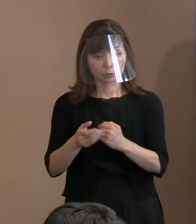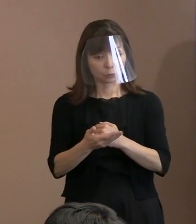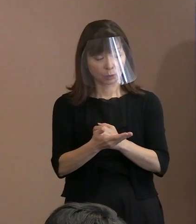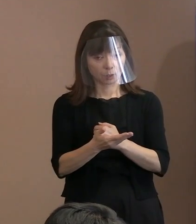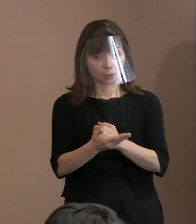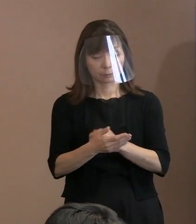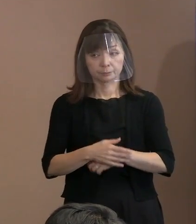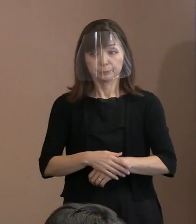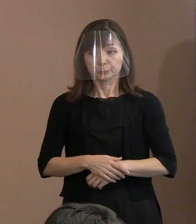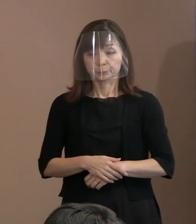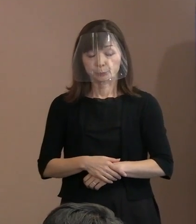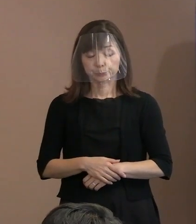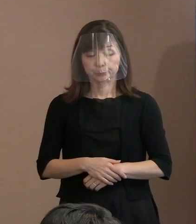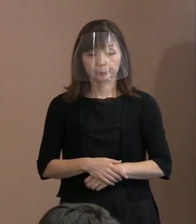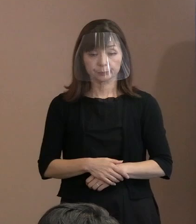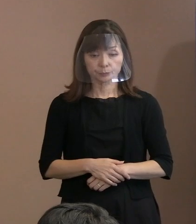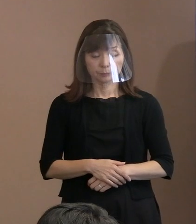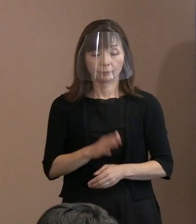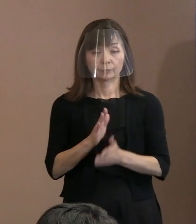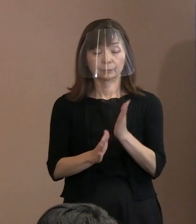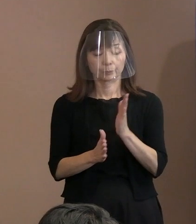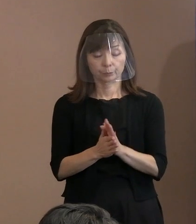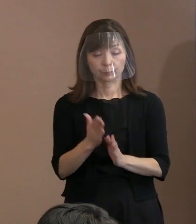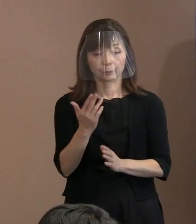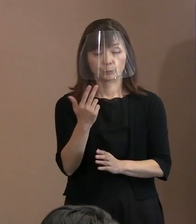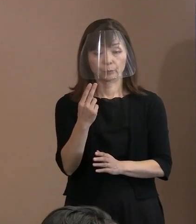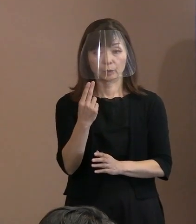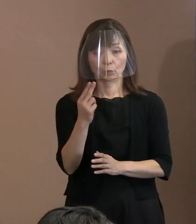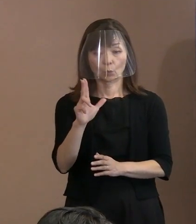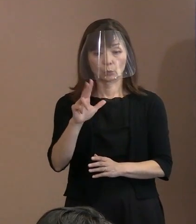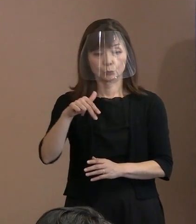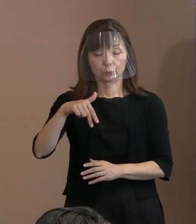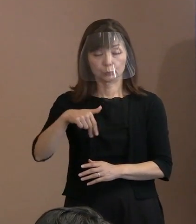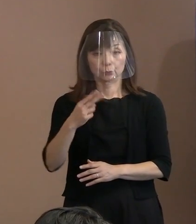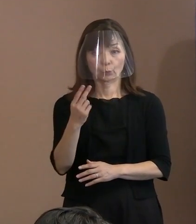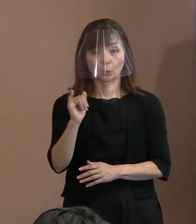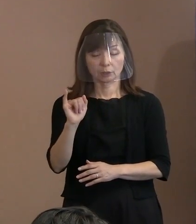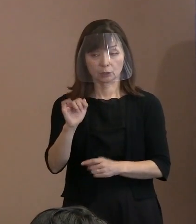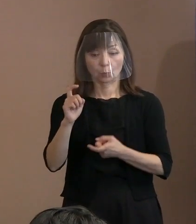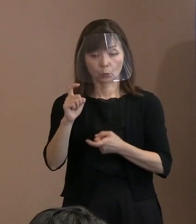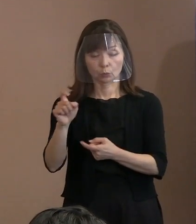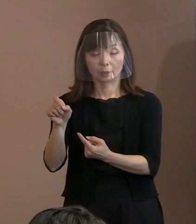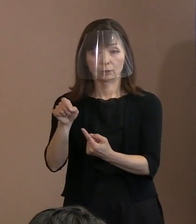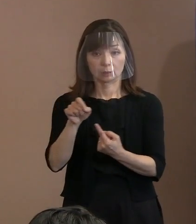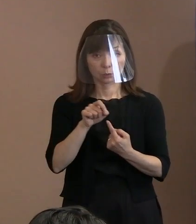(記者)トルストイの言葉の引用という､ 宣言の骨子の(3)のところに､